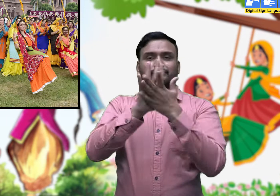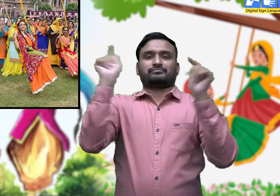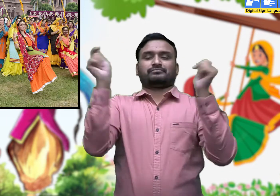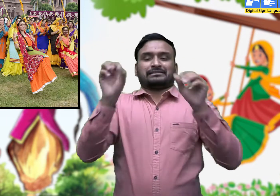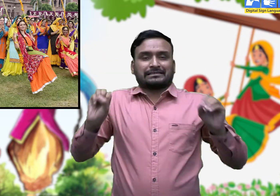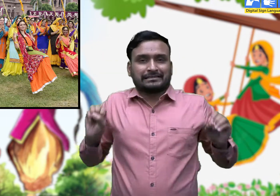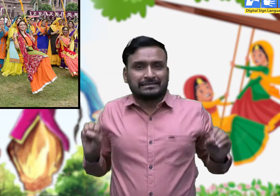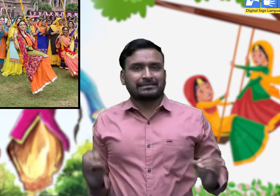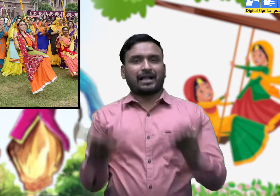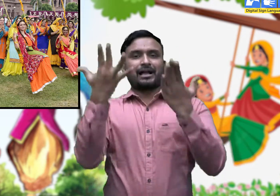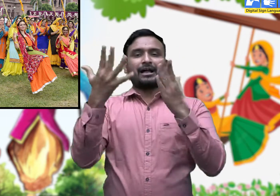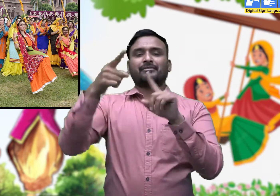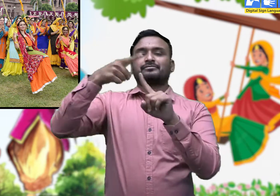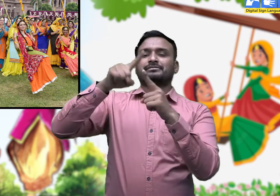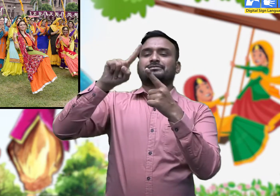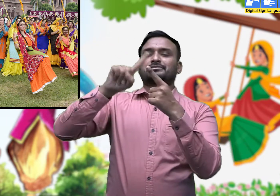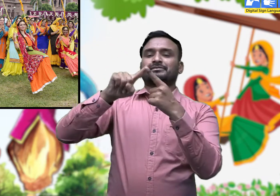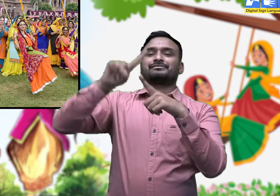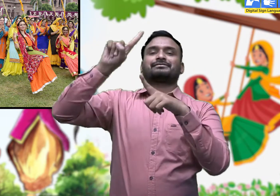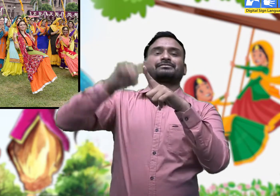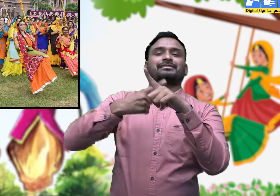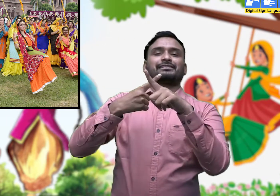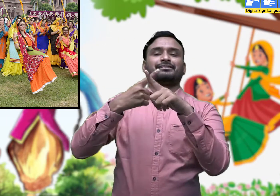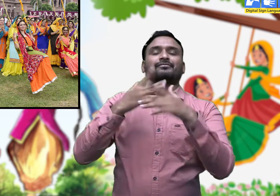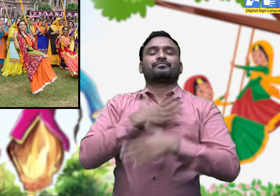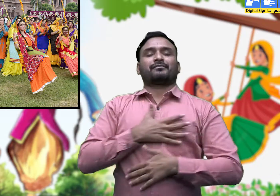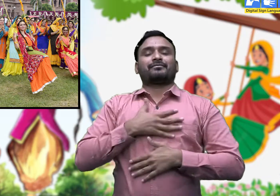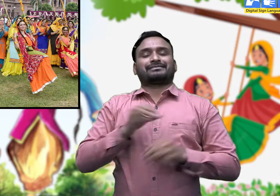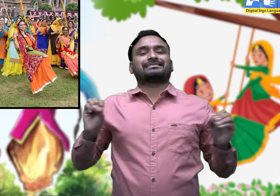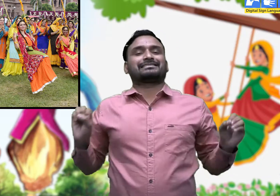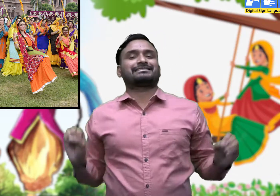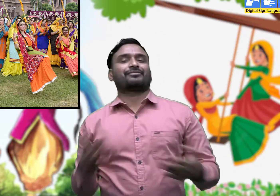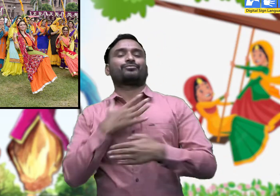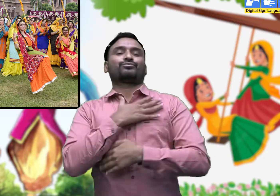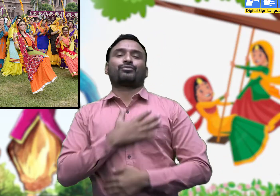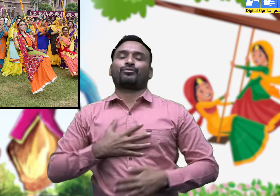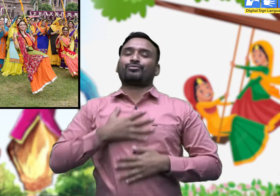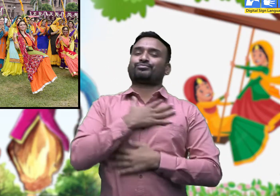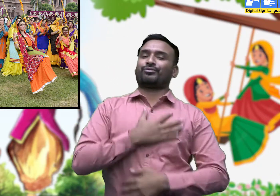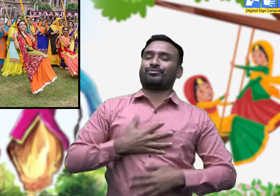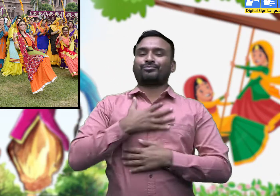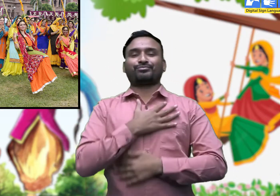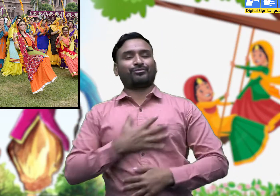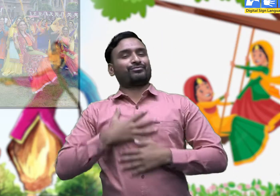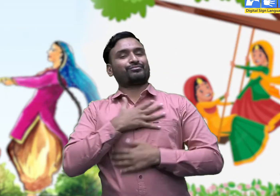इसीलिए इसका नाम हरियाली तीज पड़ा है।